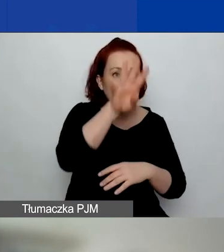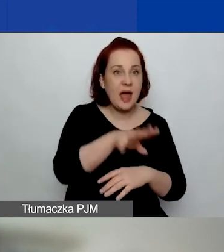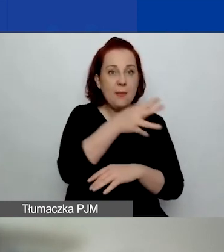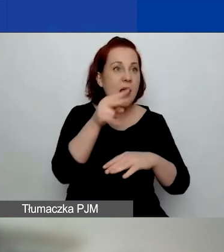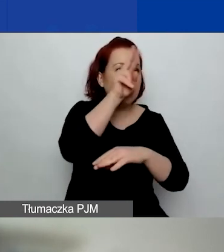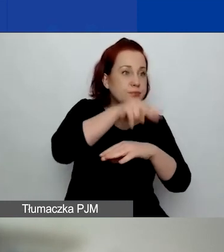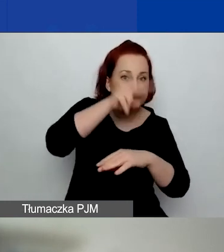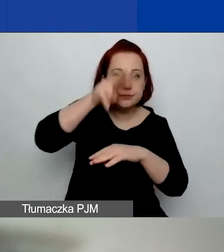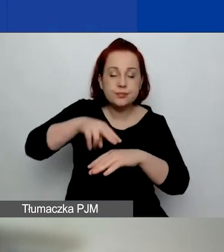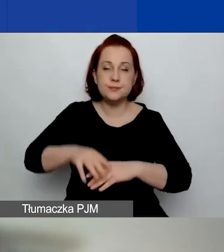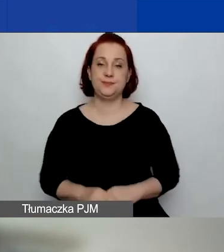Obszary wsparcia.